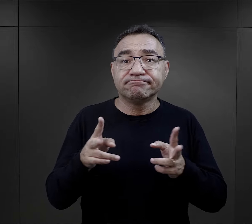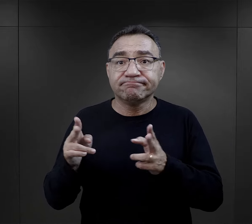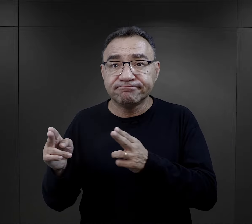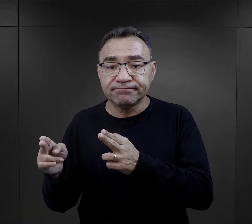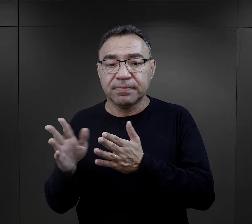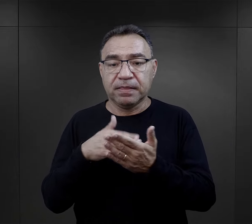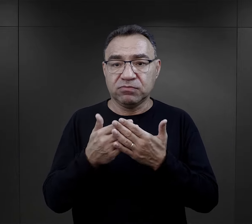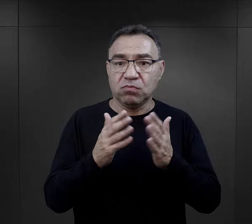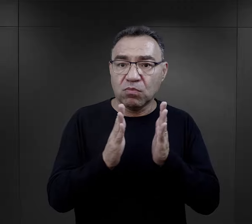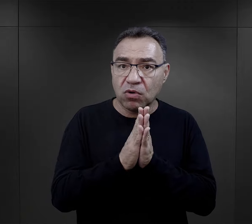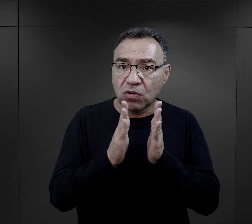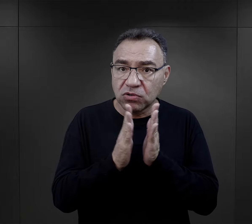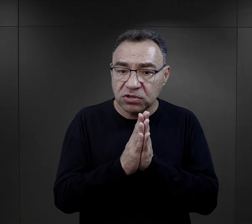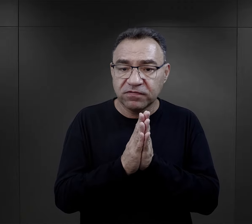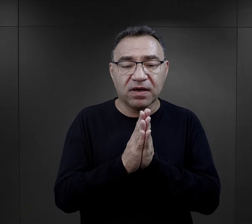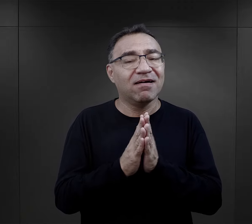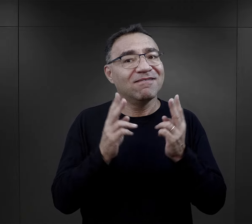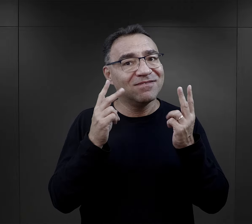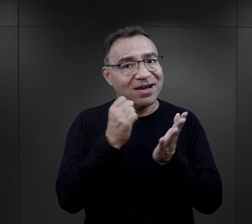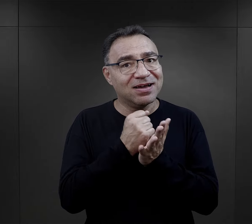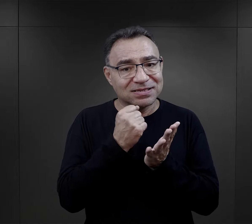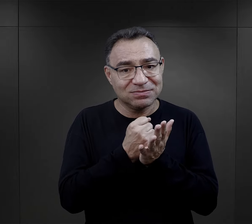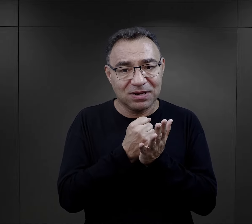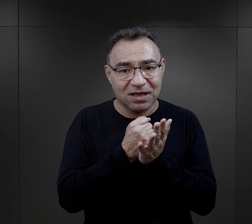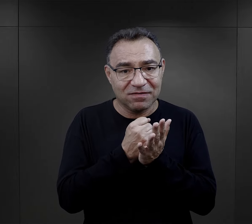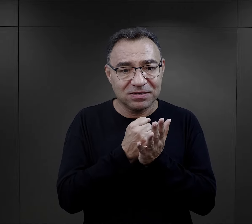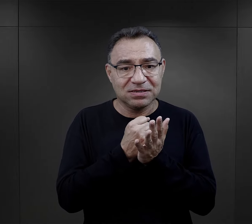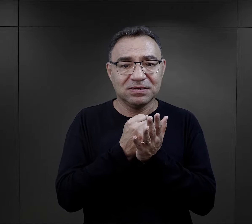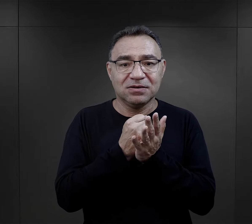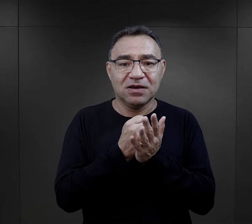I właśnie takie elementy jak ta modlitwa,